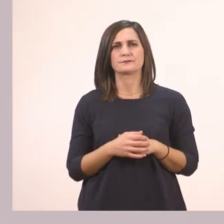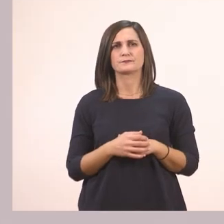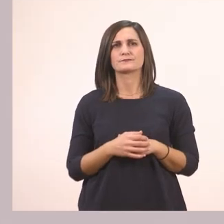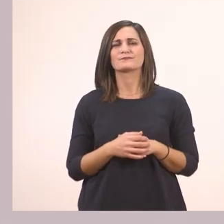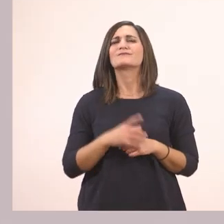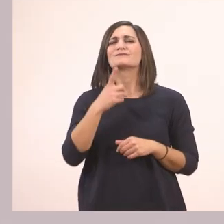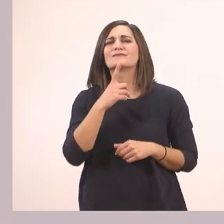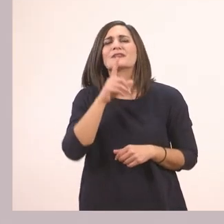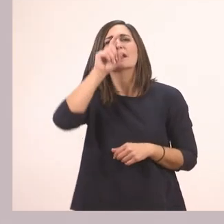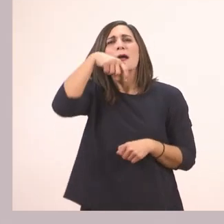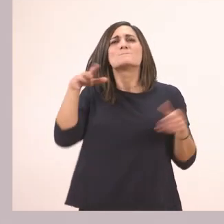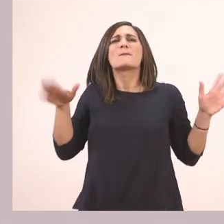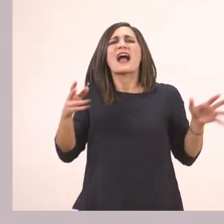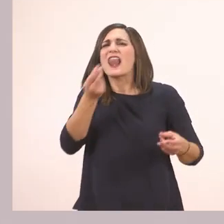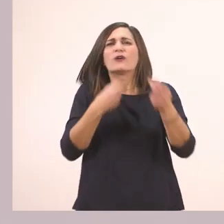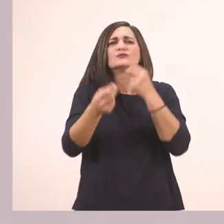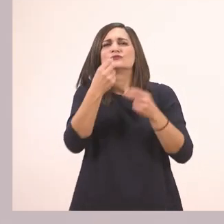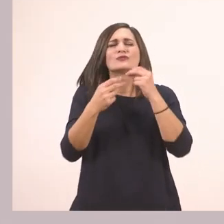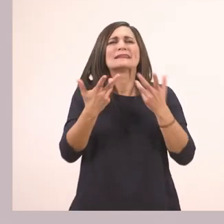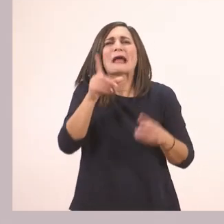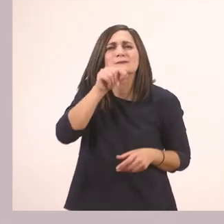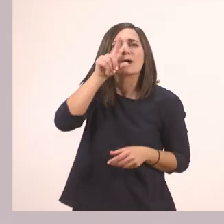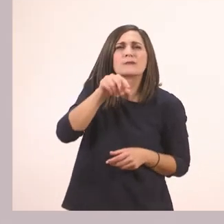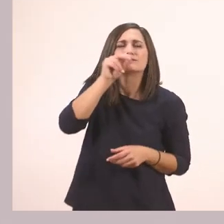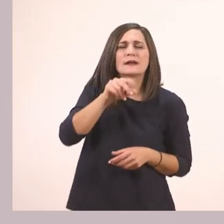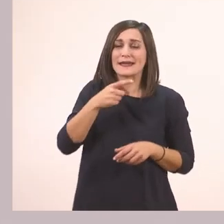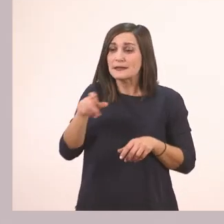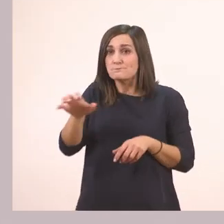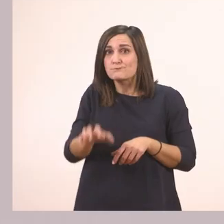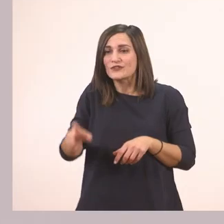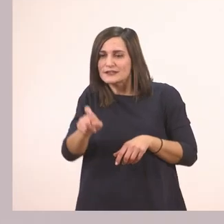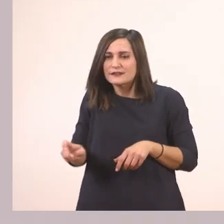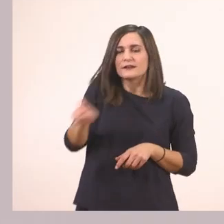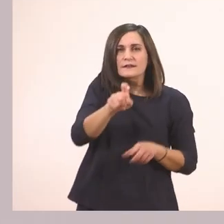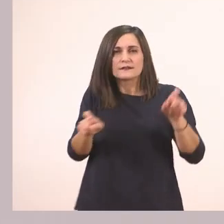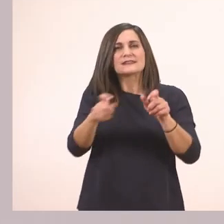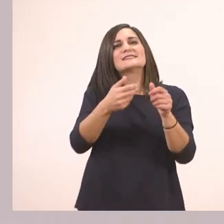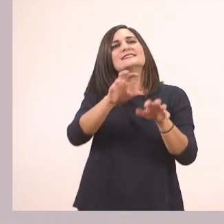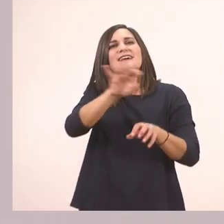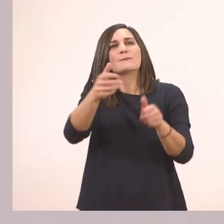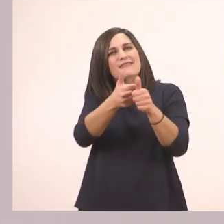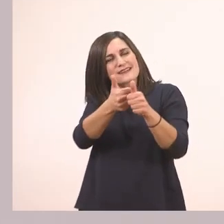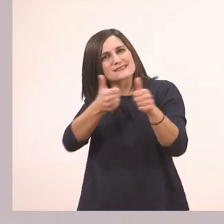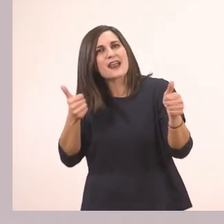Τι τρώει ο παπαγάλος; Σύρε με το ποντίκι σου και βάλε τα γράμματα στη σωστή σειρά. Διάβασε και μάθε.